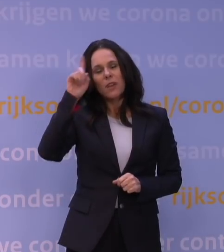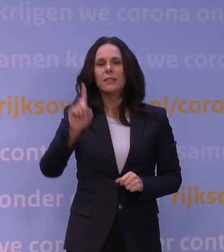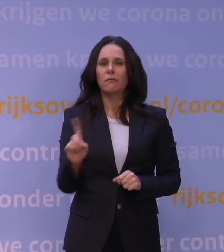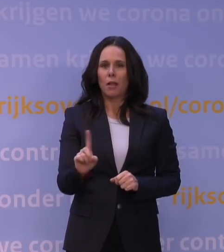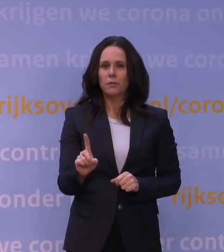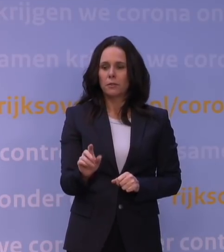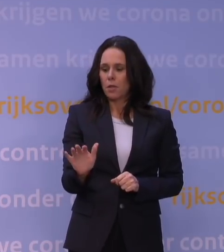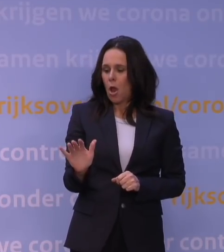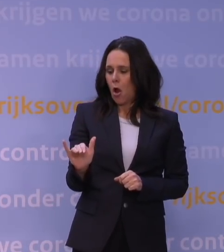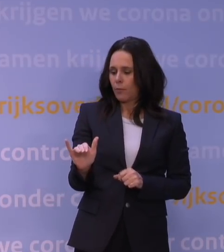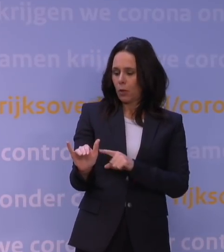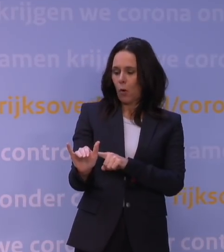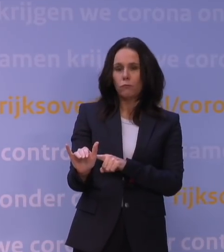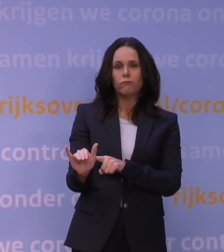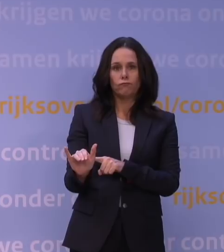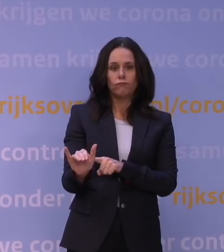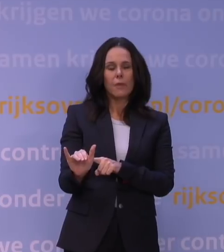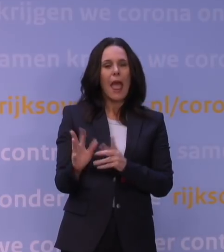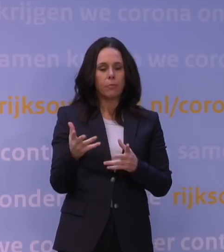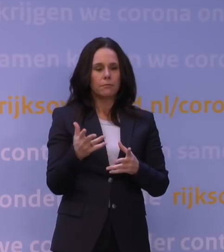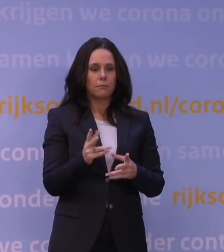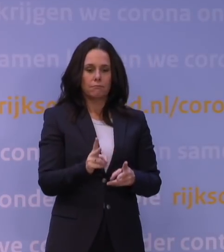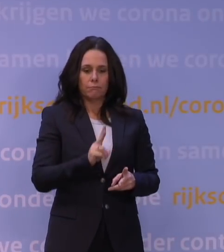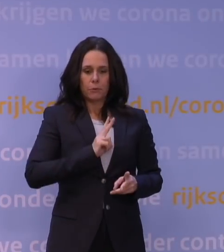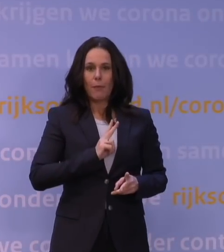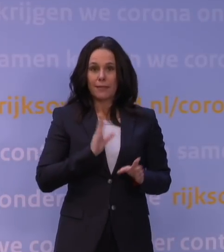aan opgebouwde afweer ten gevolge van een doorgemaakte infectie